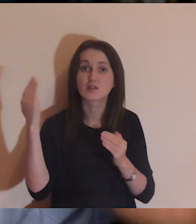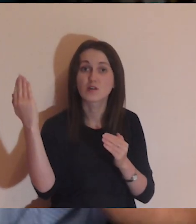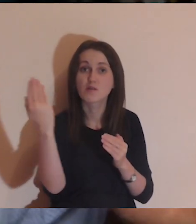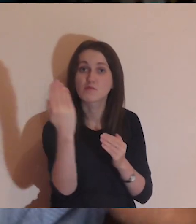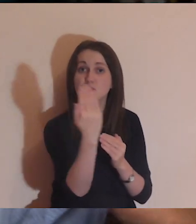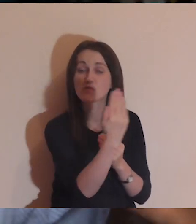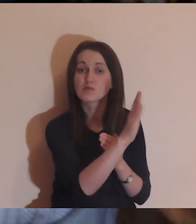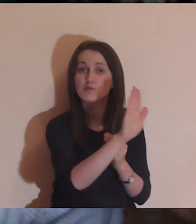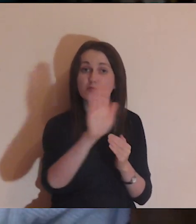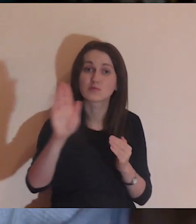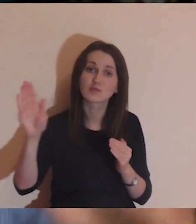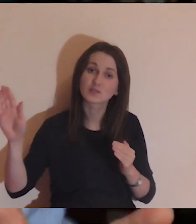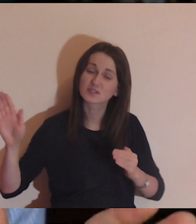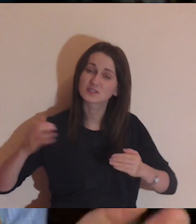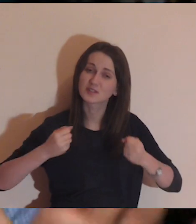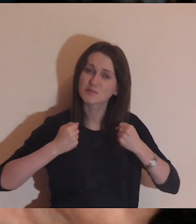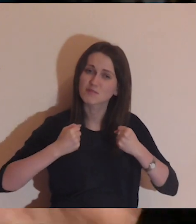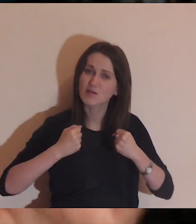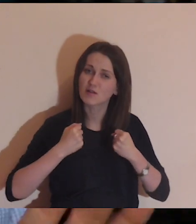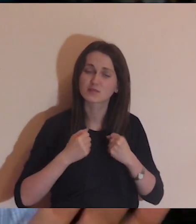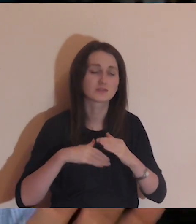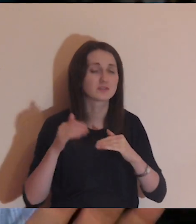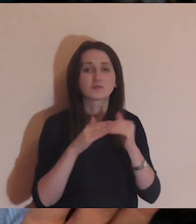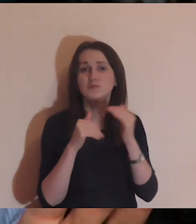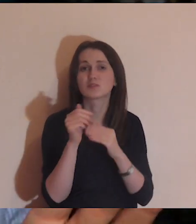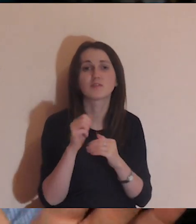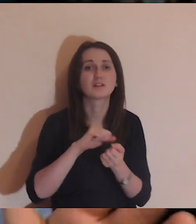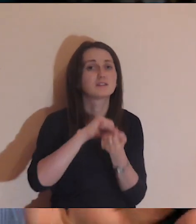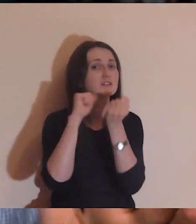ten mur robi się tak silny, tak dobrze jest zbudowany,